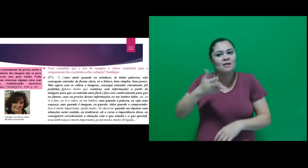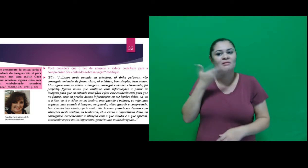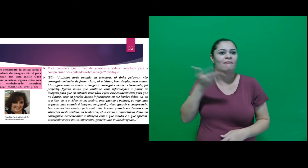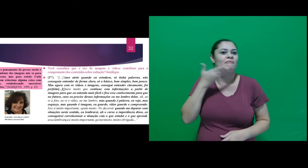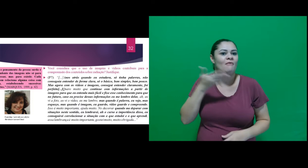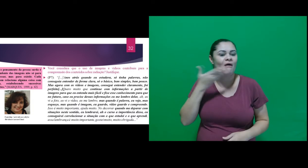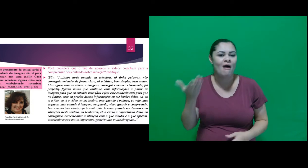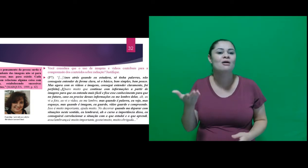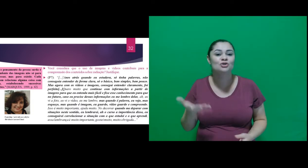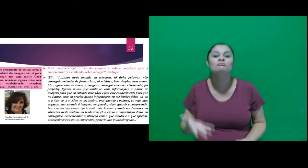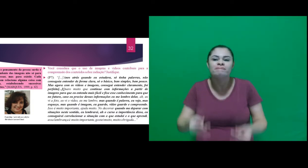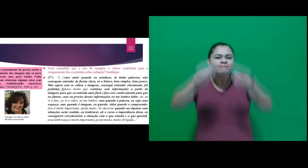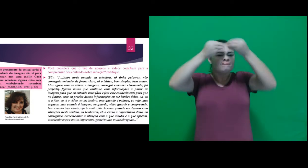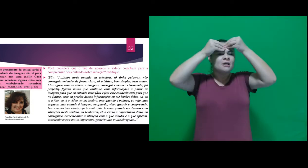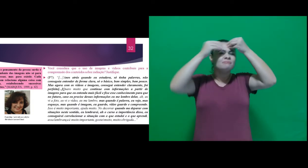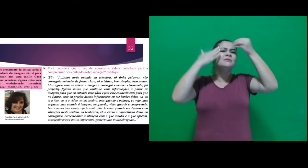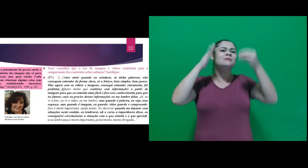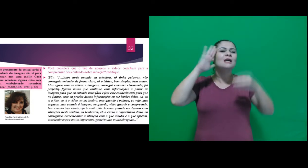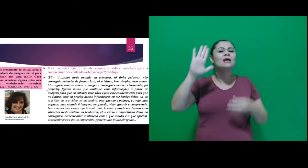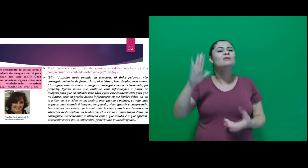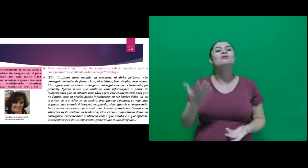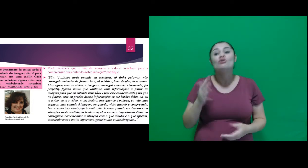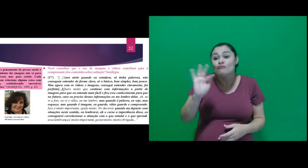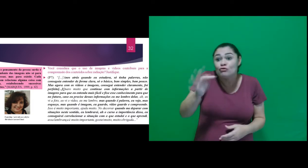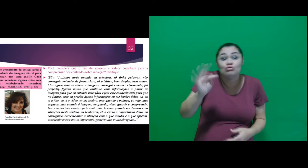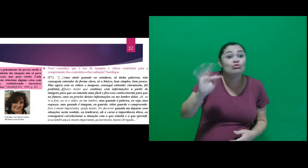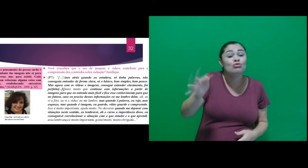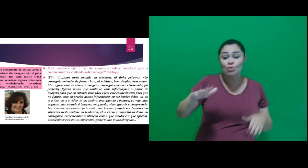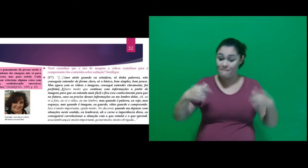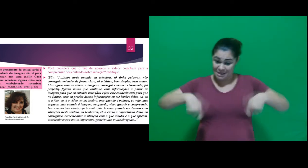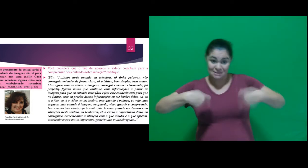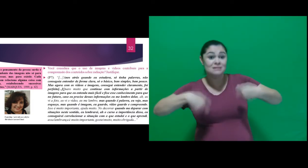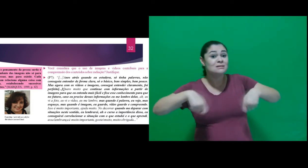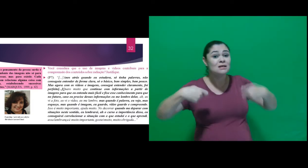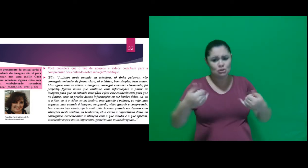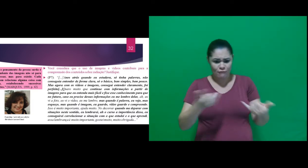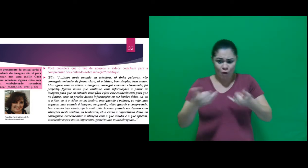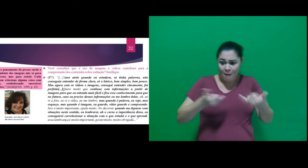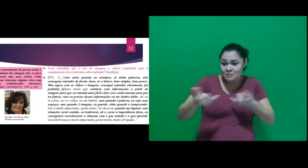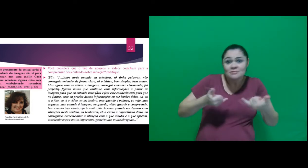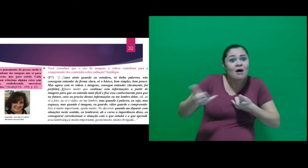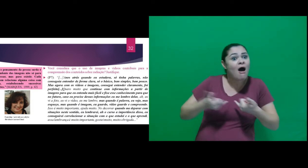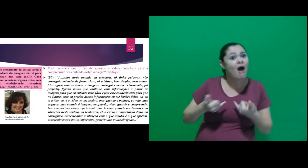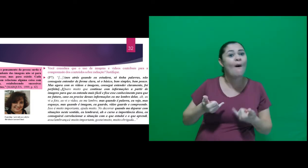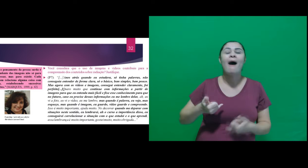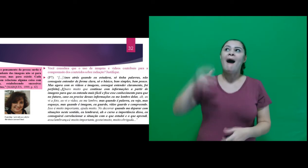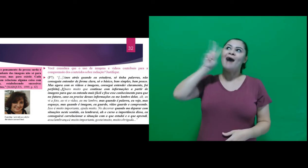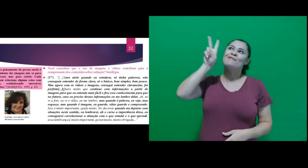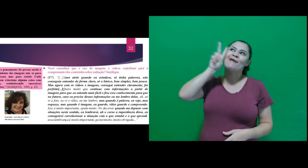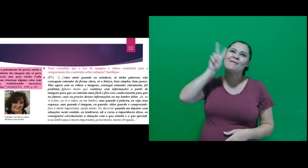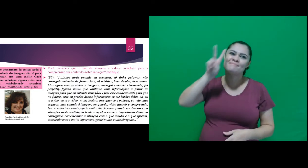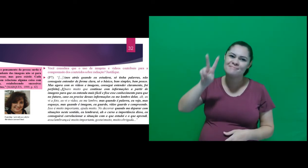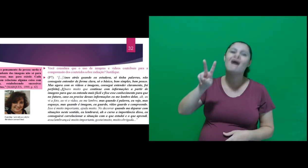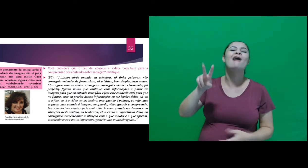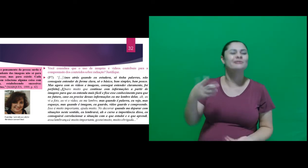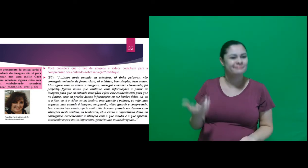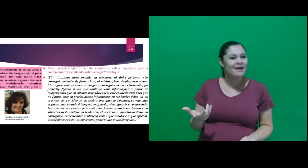e fixe esse conhecimento para que no futuro, caso eu precise dessas informações eu me lembre delas,